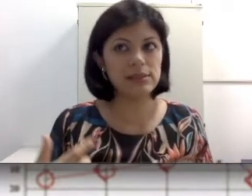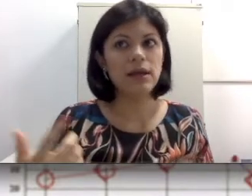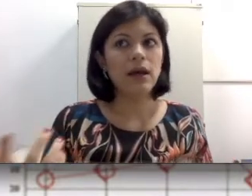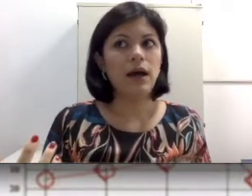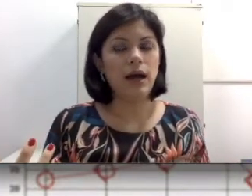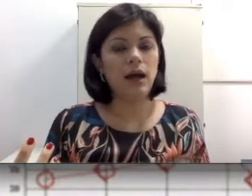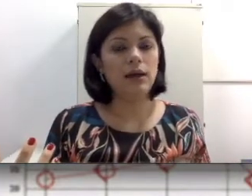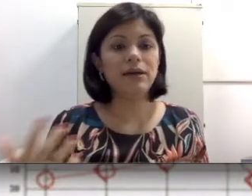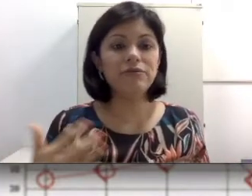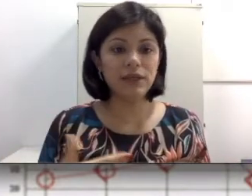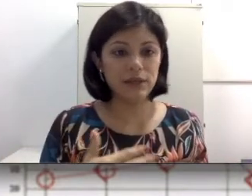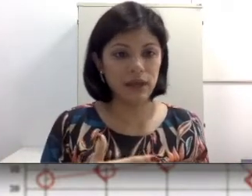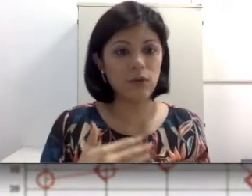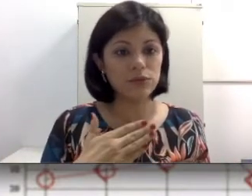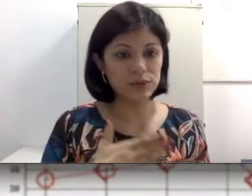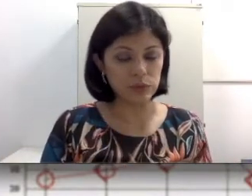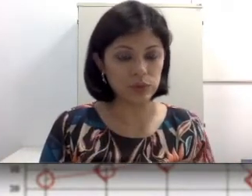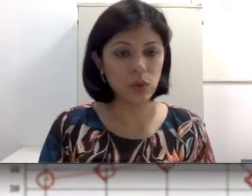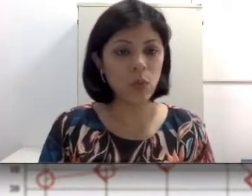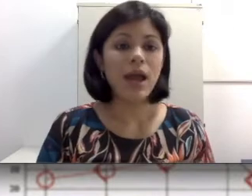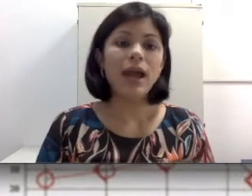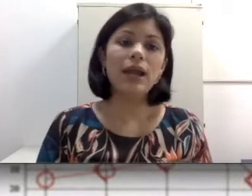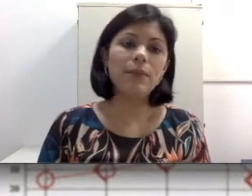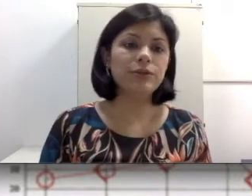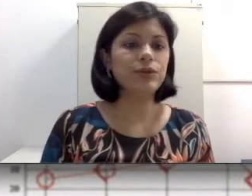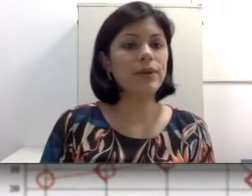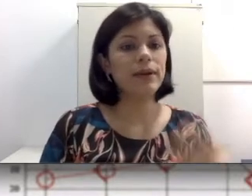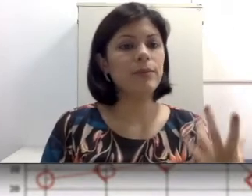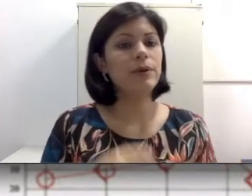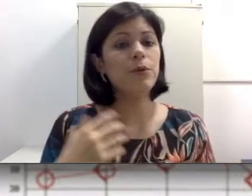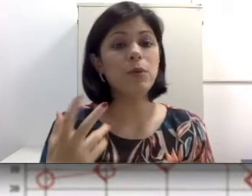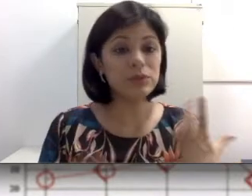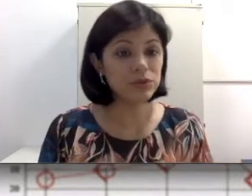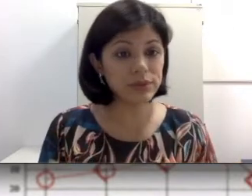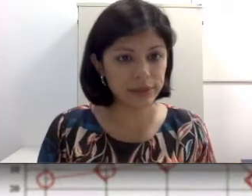auditivo, possivelmente na condução do som, ela pode ocorrer se há alguma obstrução